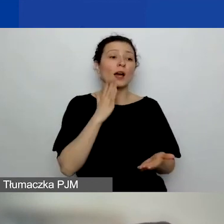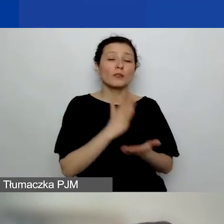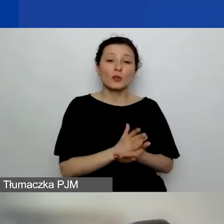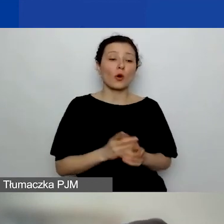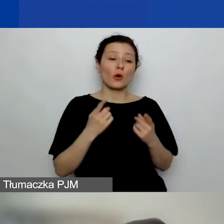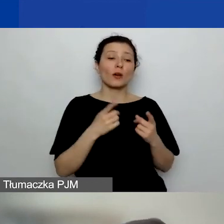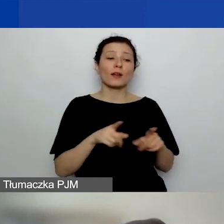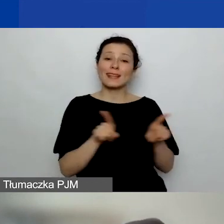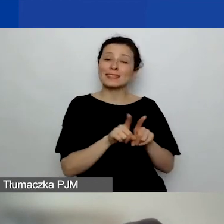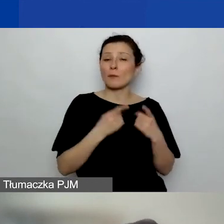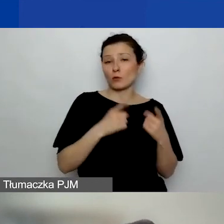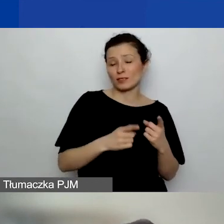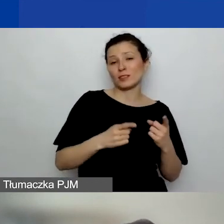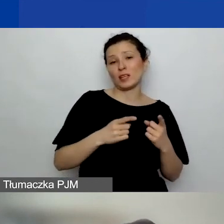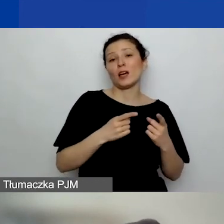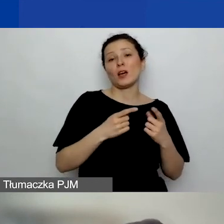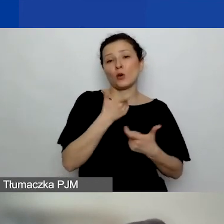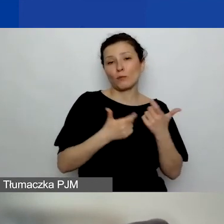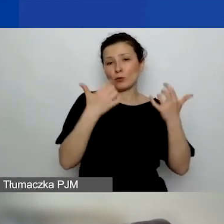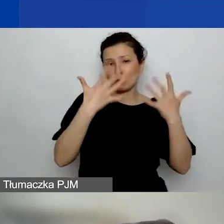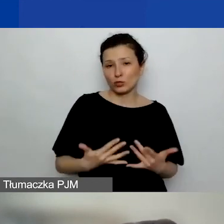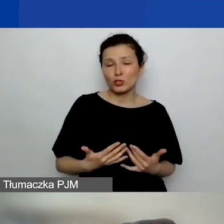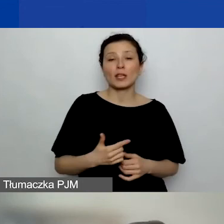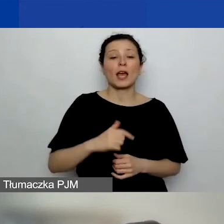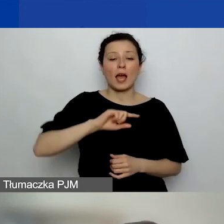Nam też chodzi o to, żeby to były trzy projekty,